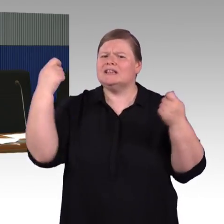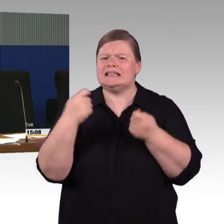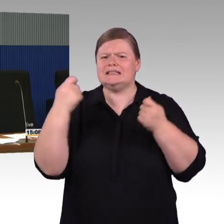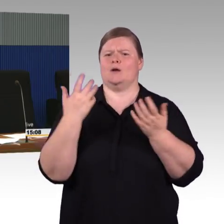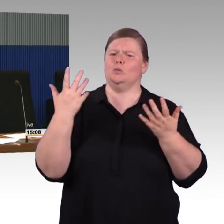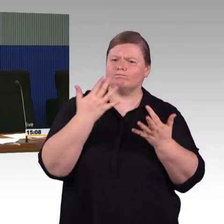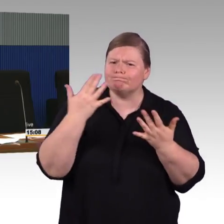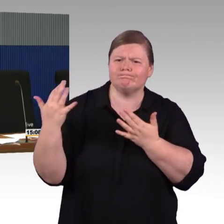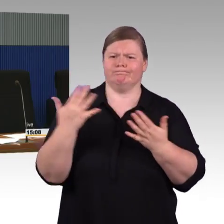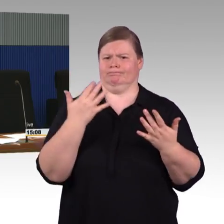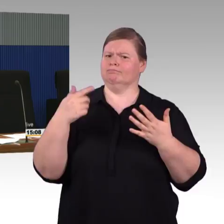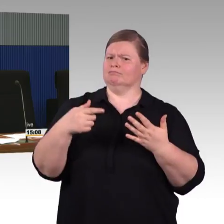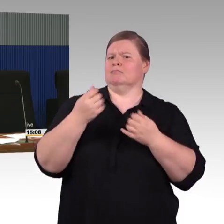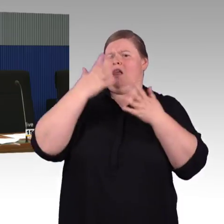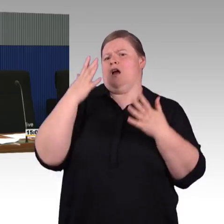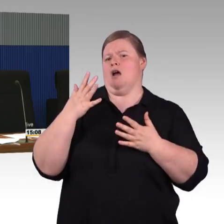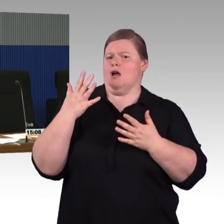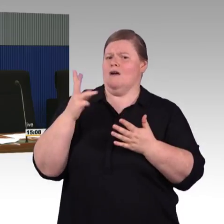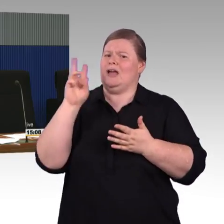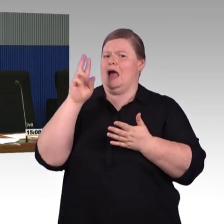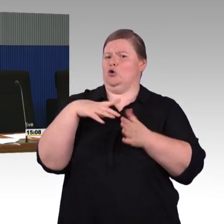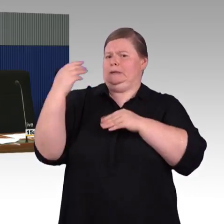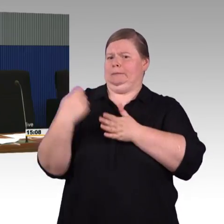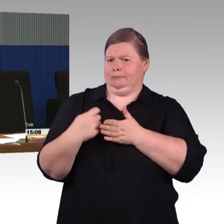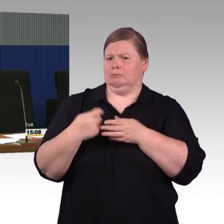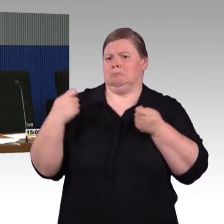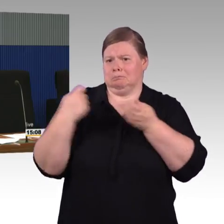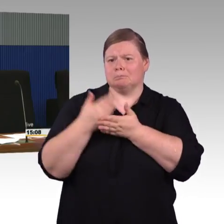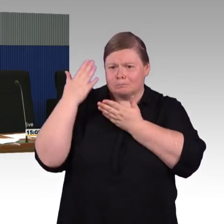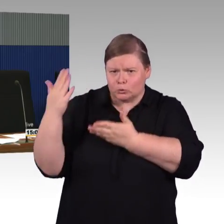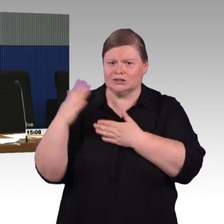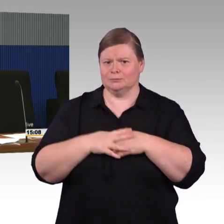wenn die Kommunen sich darauf besonderes unterstützen würden,